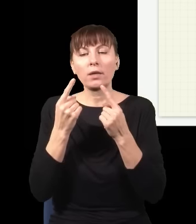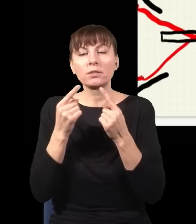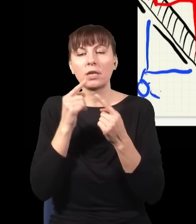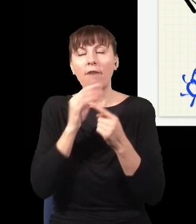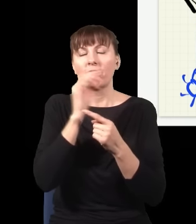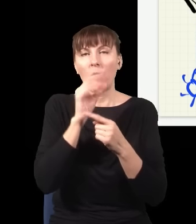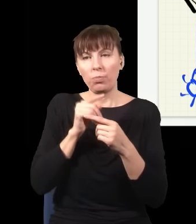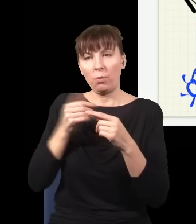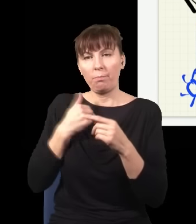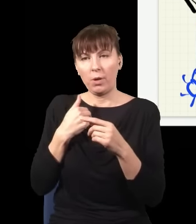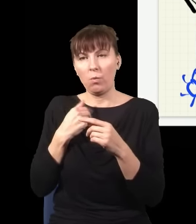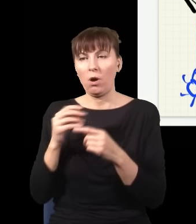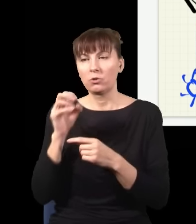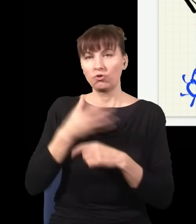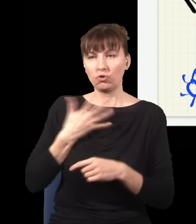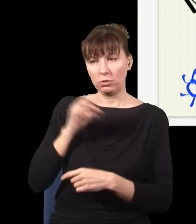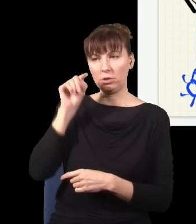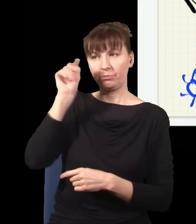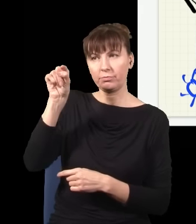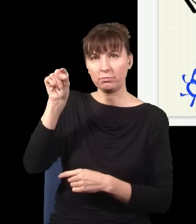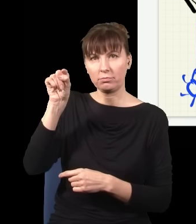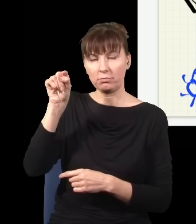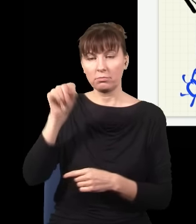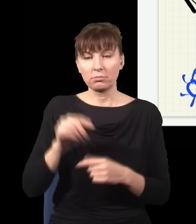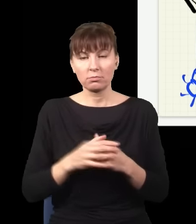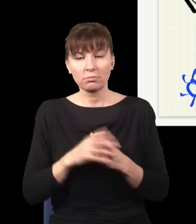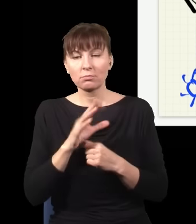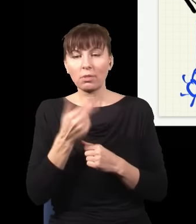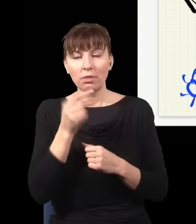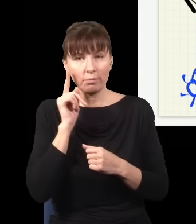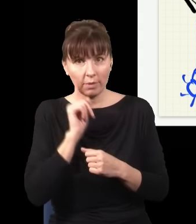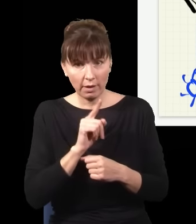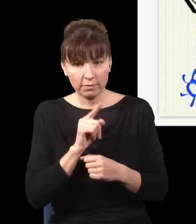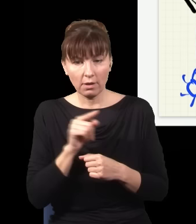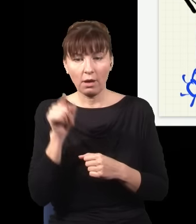Natomiast nie jest prawdą, że robienie czegoś tutaj, a ten fragment mojego układu może być bardzo